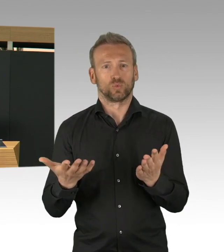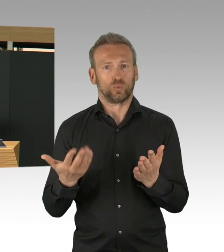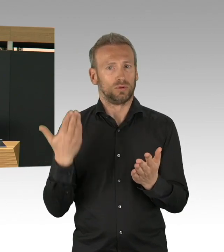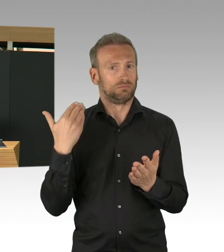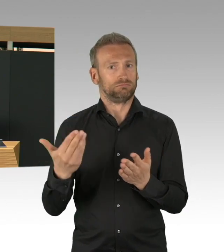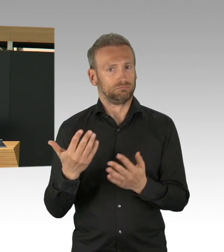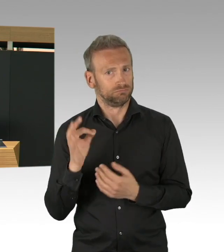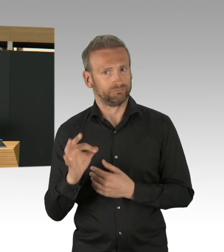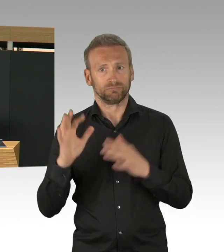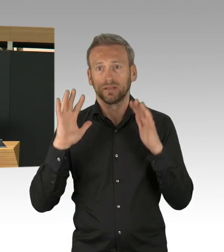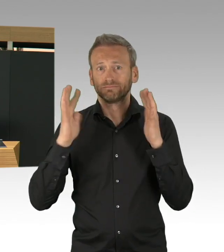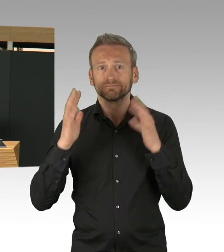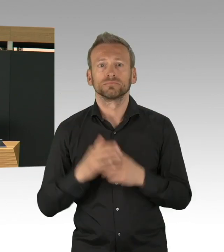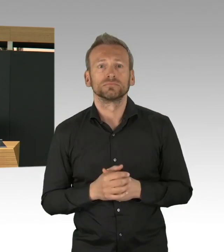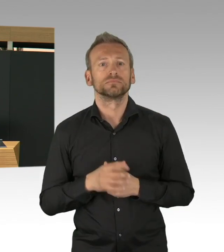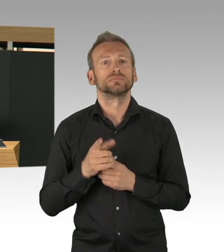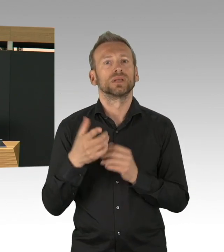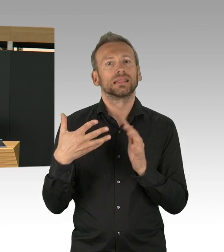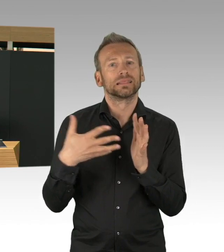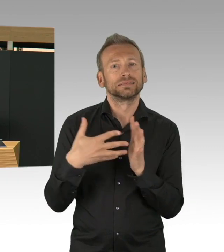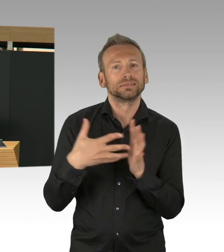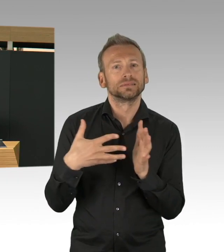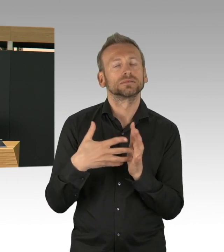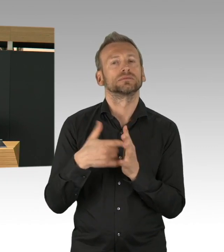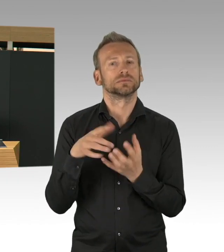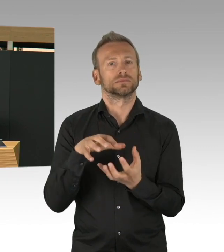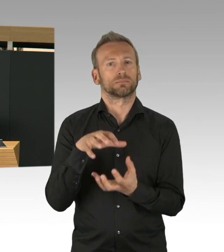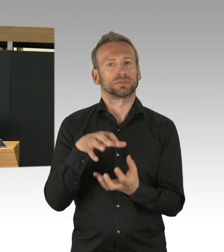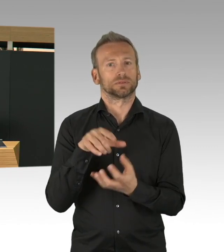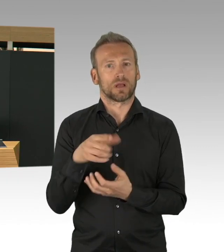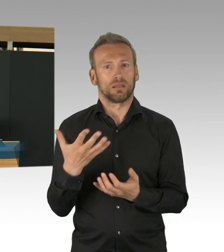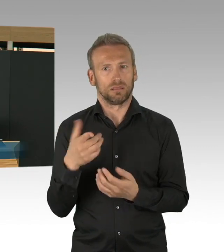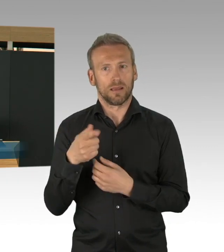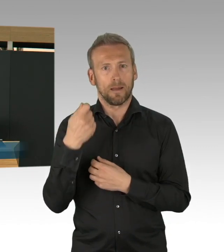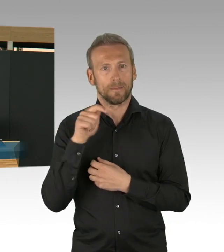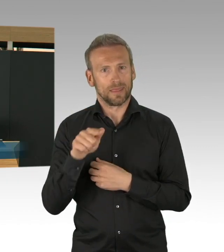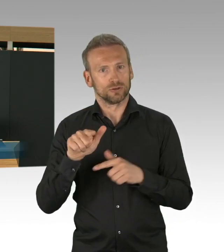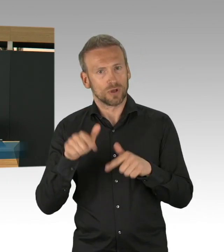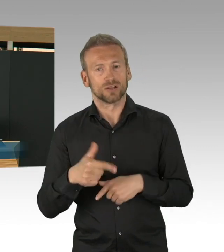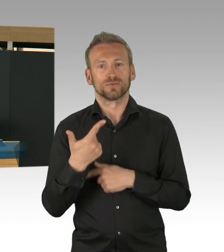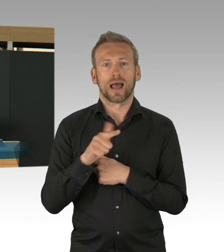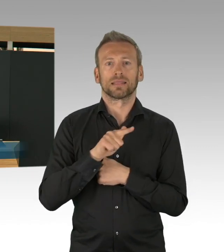Sie erinnern sich, eines der größten Probleme in dieser Pandemie, dass die Schutzkleidung für den medizinischen Bereich,